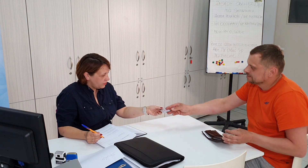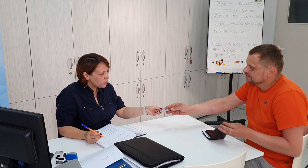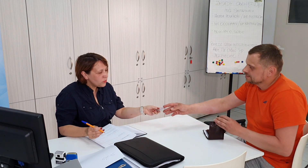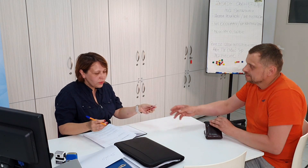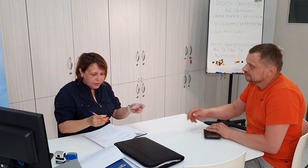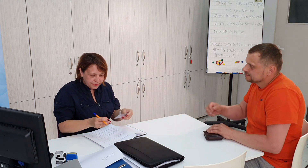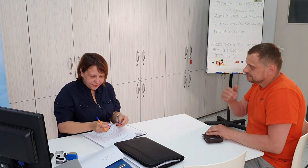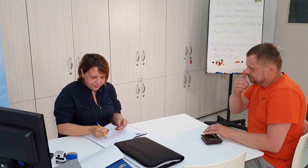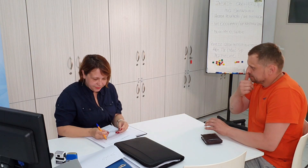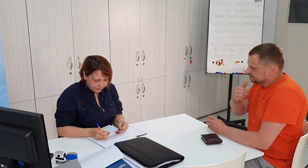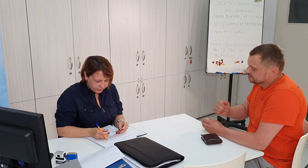dziękuję